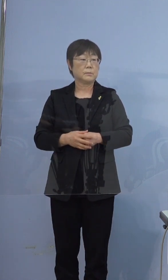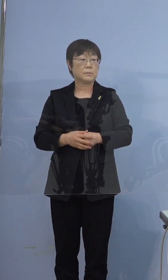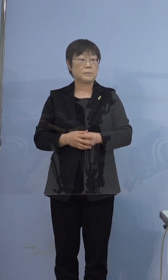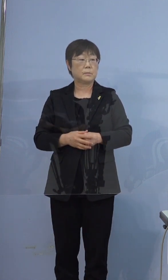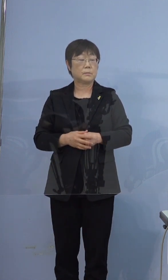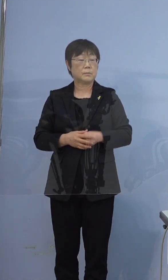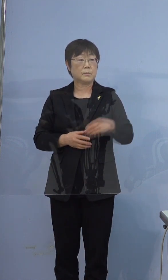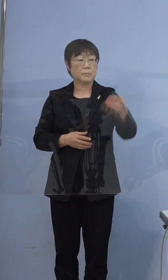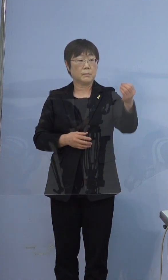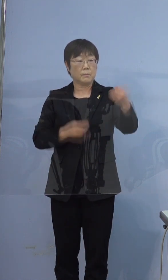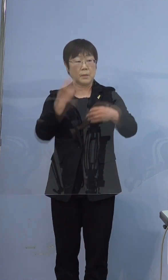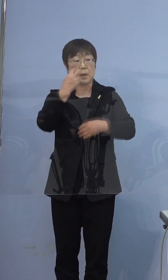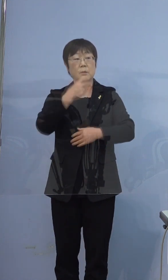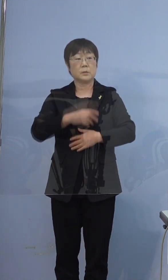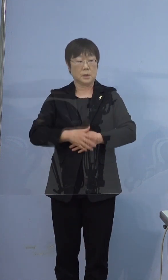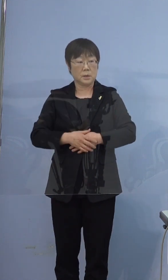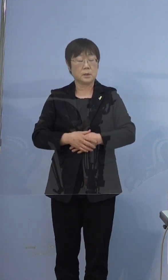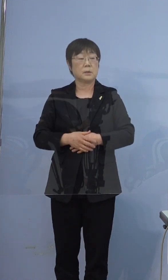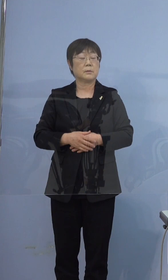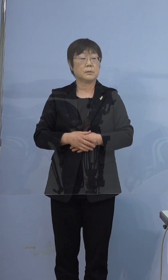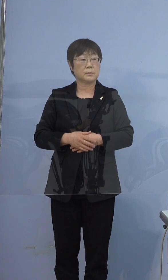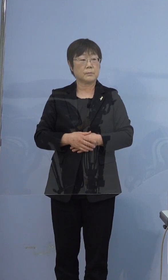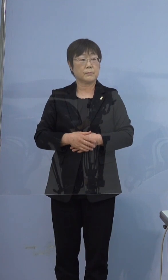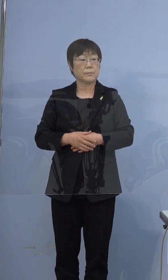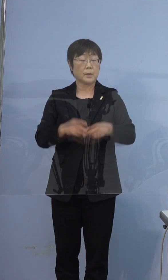397例目に関して本人含めて